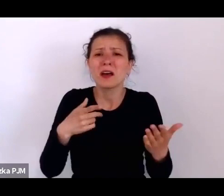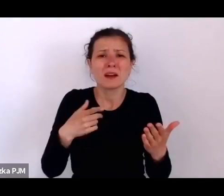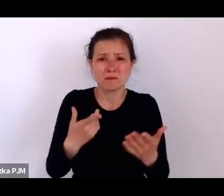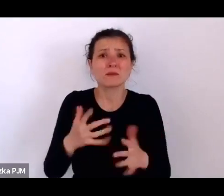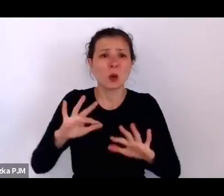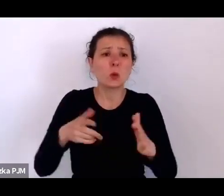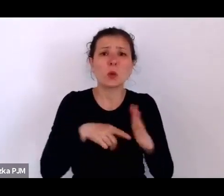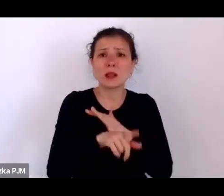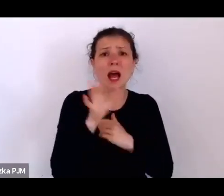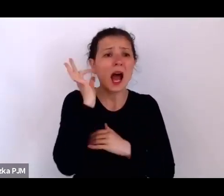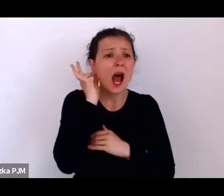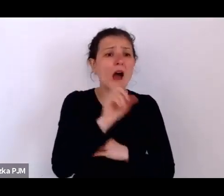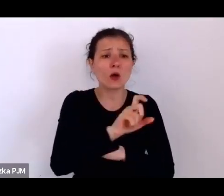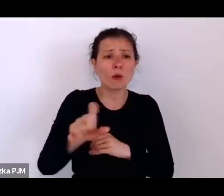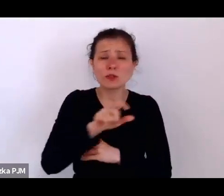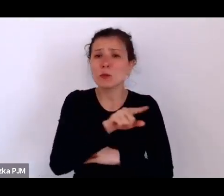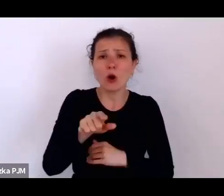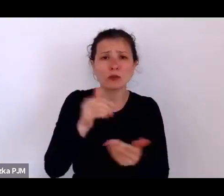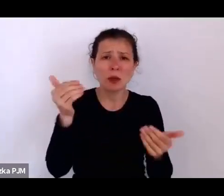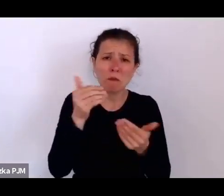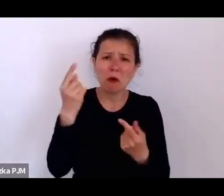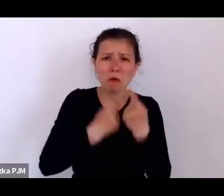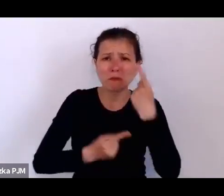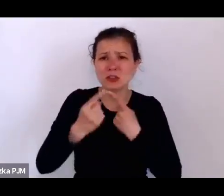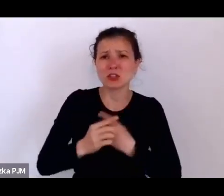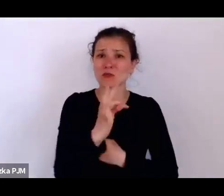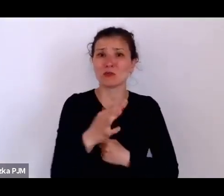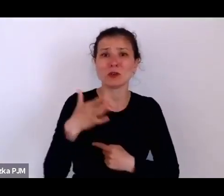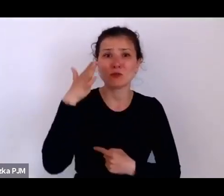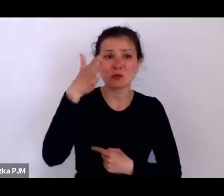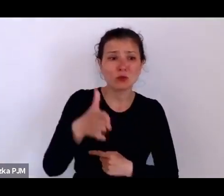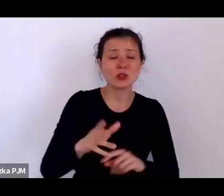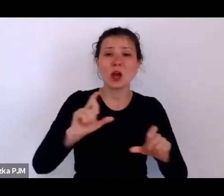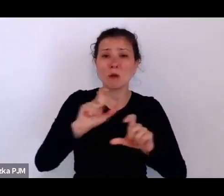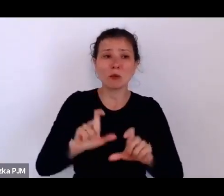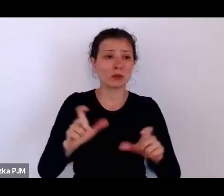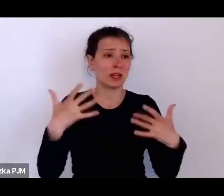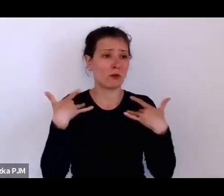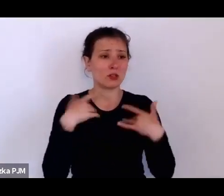one właściwie całe swoje życie związane były z tym domem, w którym pracowały